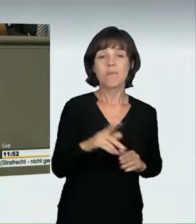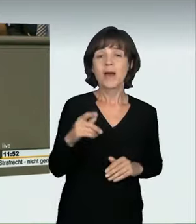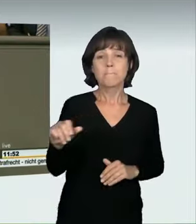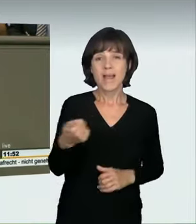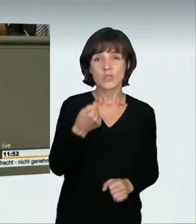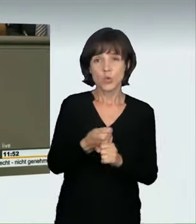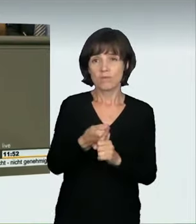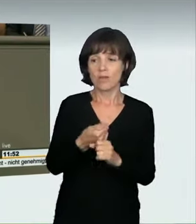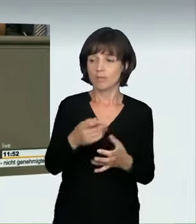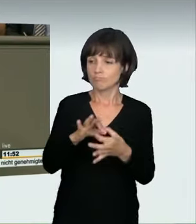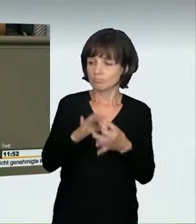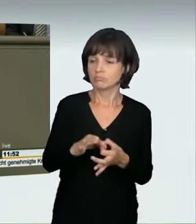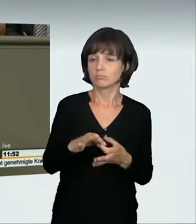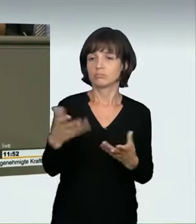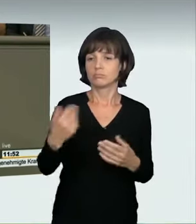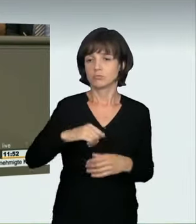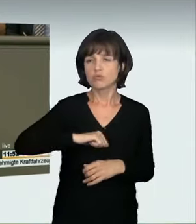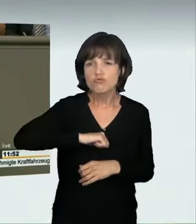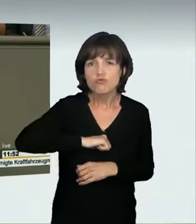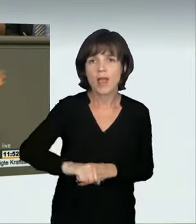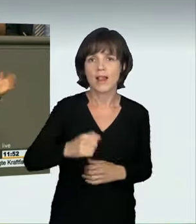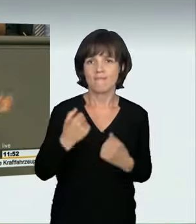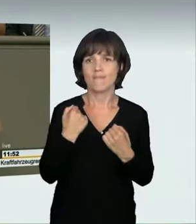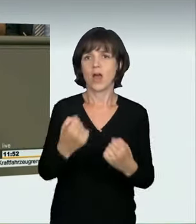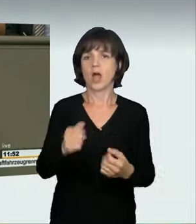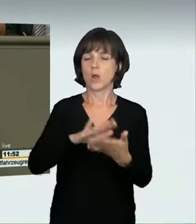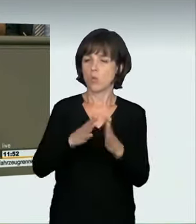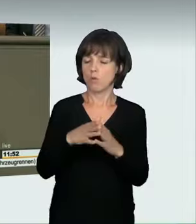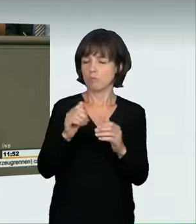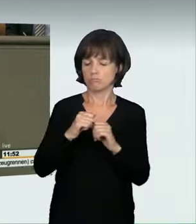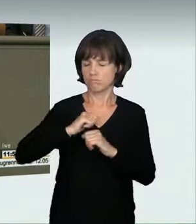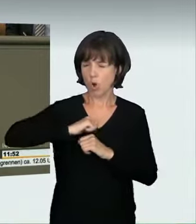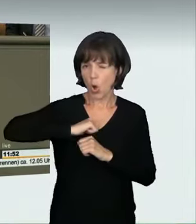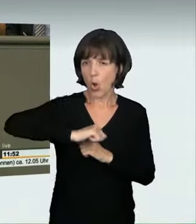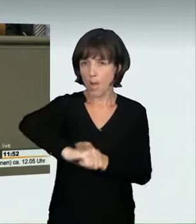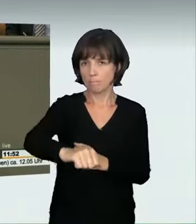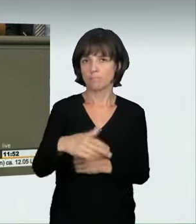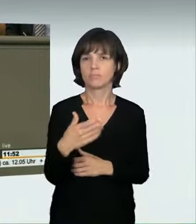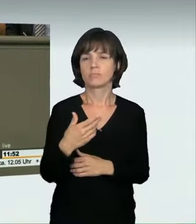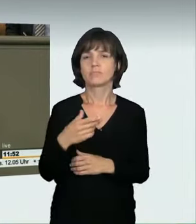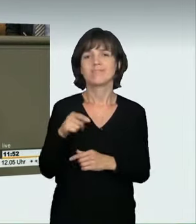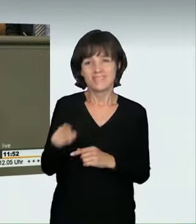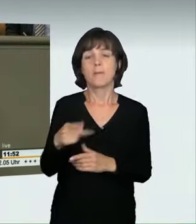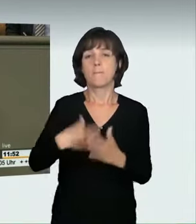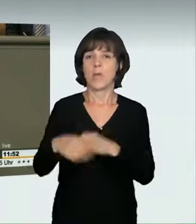zu schnellem Fahren zu tun haben, ob das jetzt 40 km/h, 100 km/h oder 120 km/h mehr als erlaubt sind, fragt man sich doch,